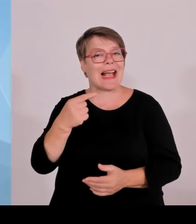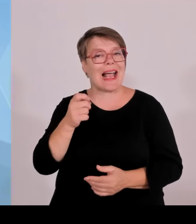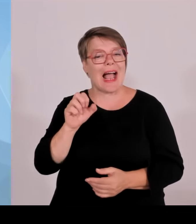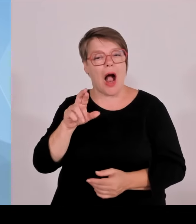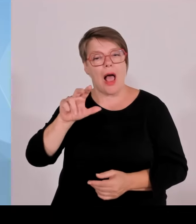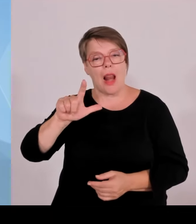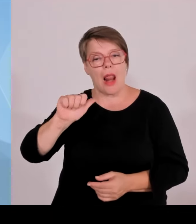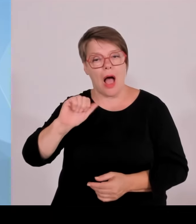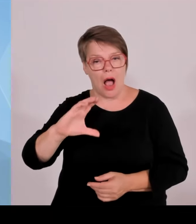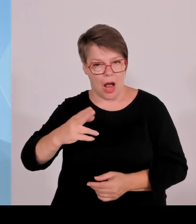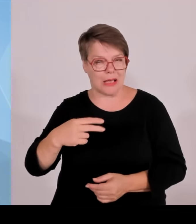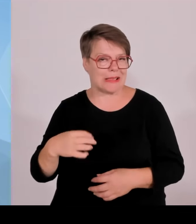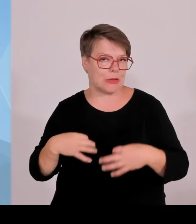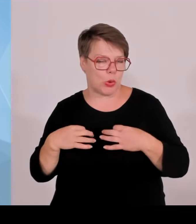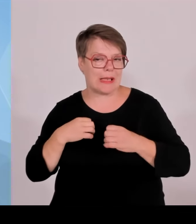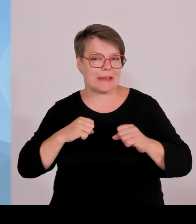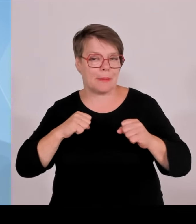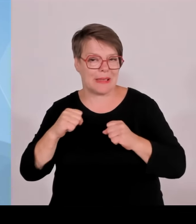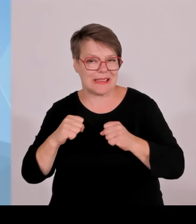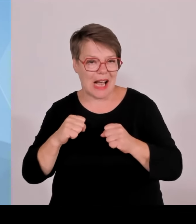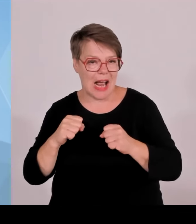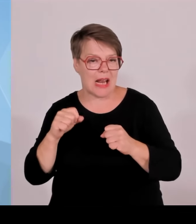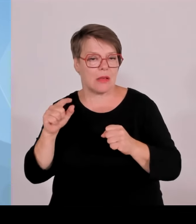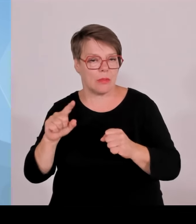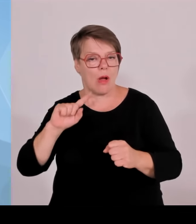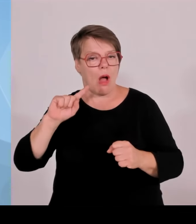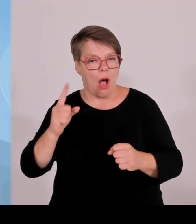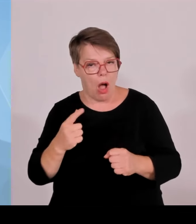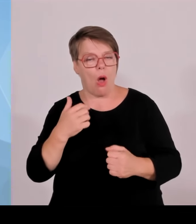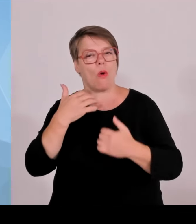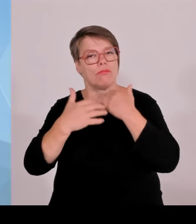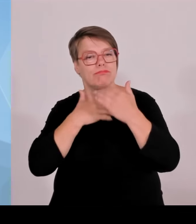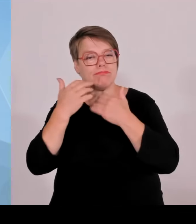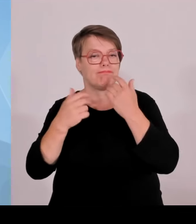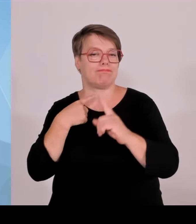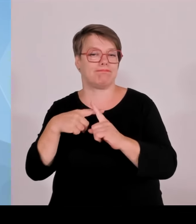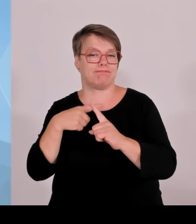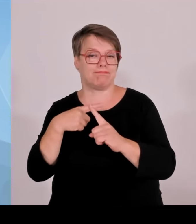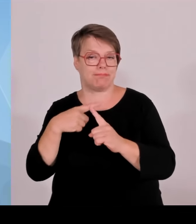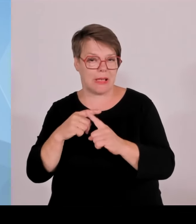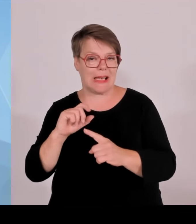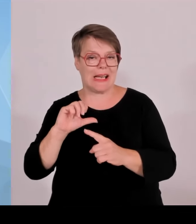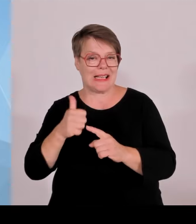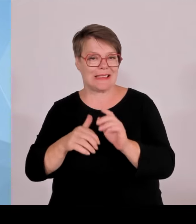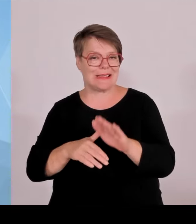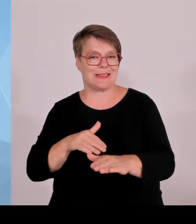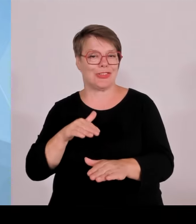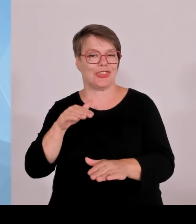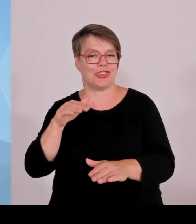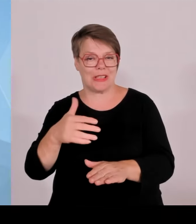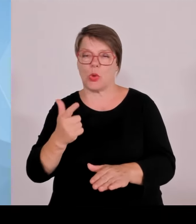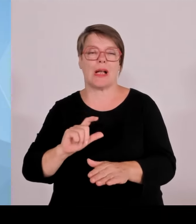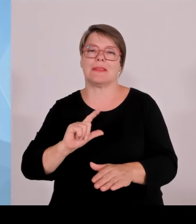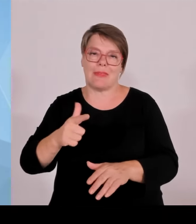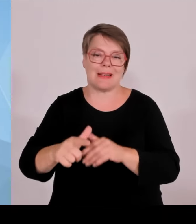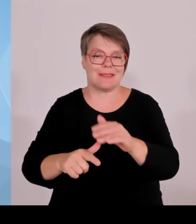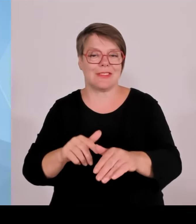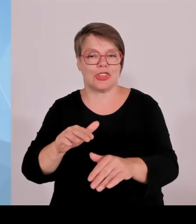um das Krankenhausjahres Krankenhausausbauprogramm für die Jahre 2025 bis 2029.